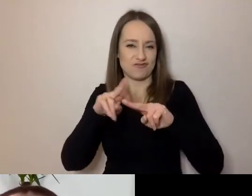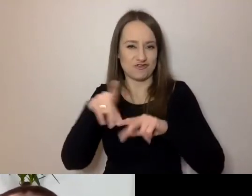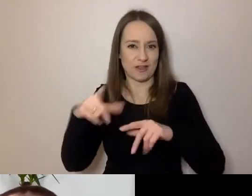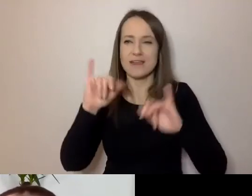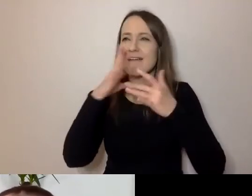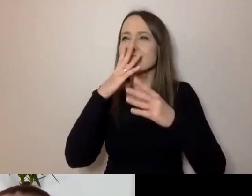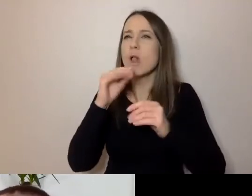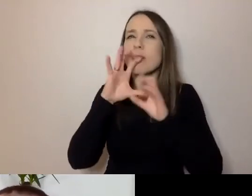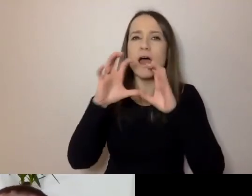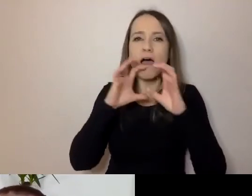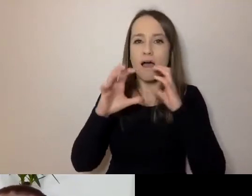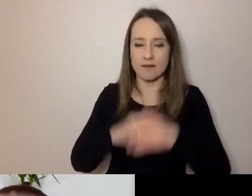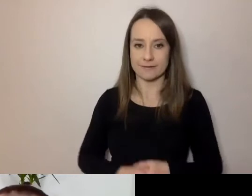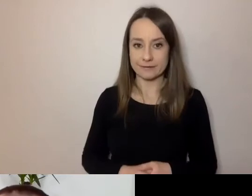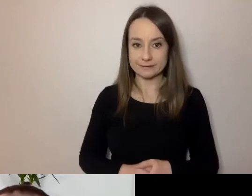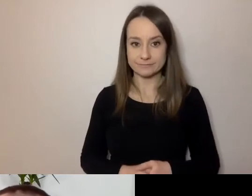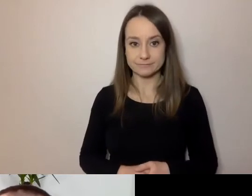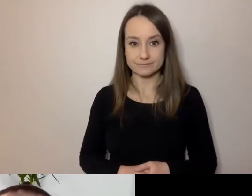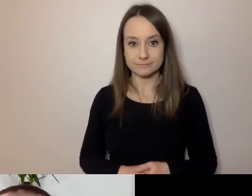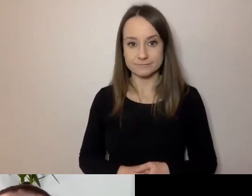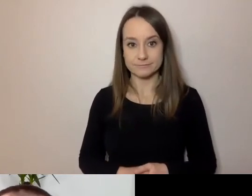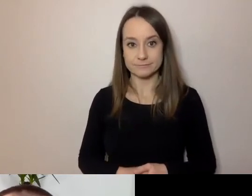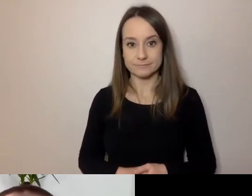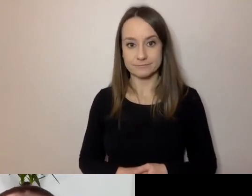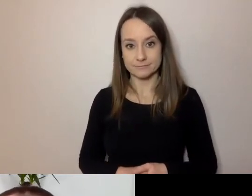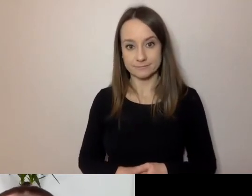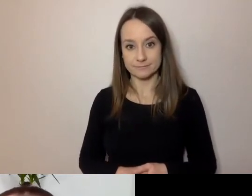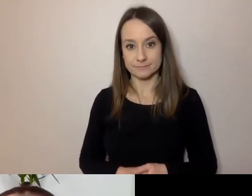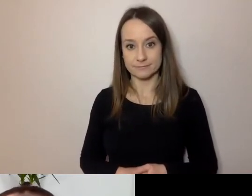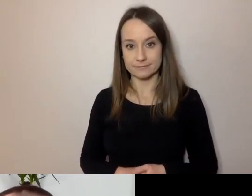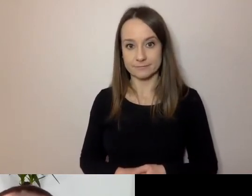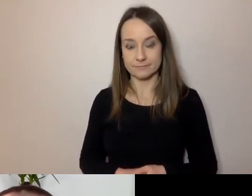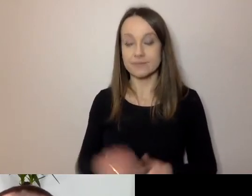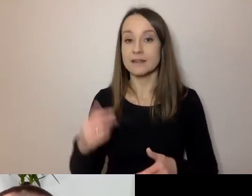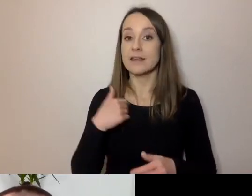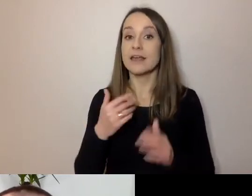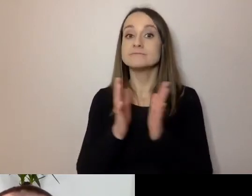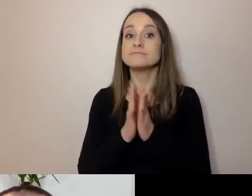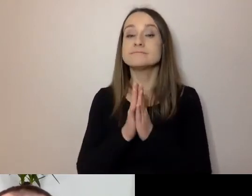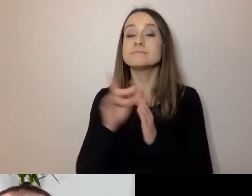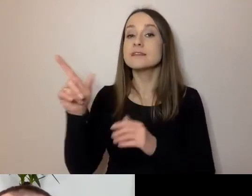Pozwólcie, że włączę prezentację. MAŁGORZATA: W międzyczasie spytam.